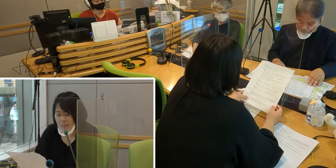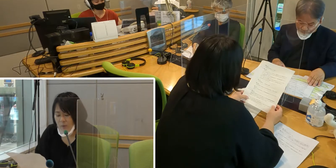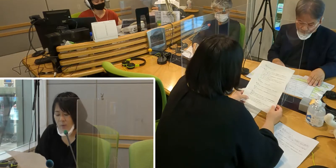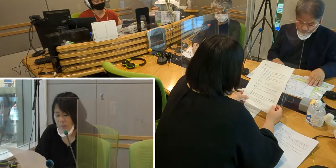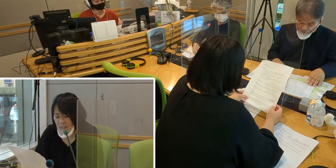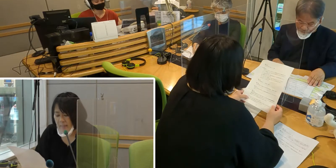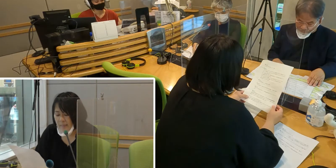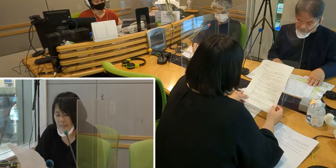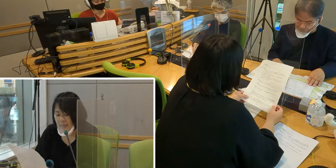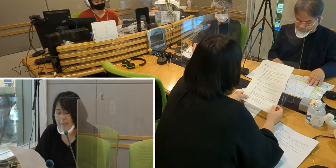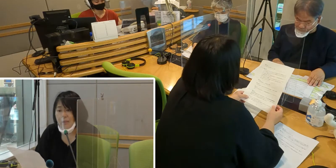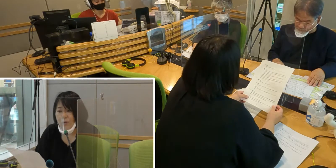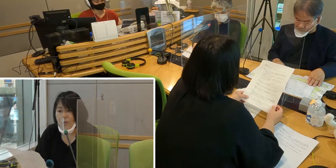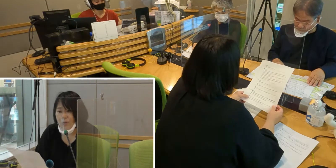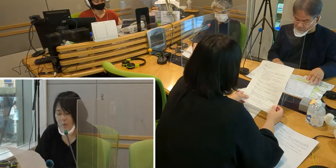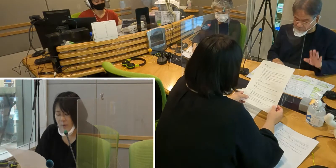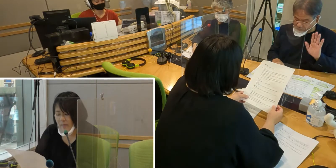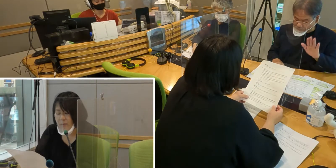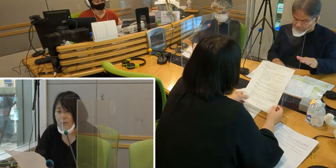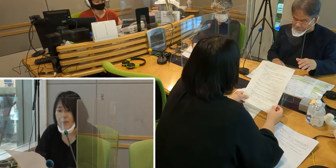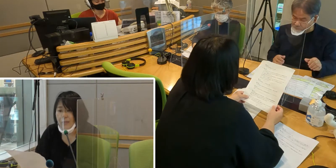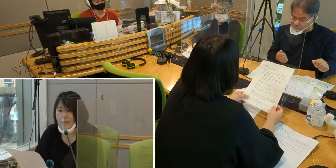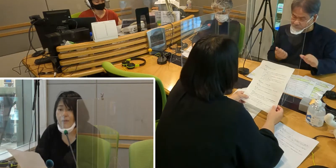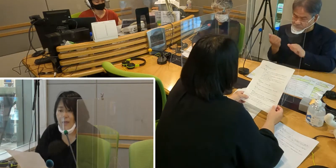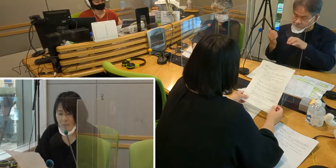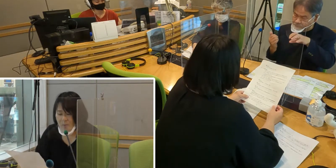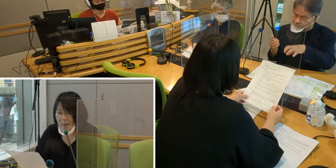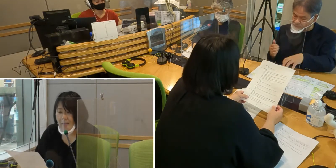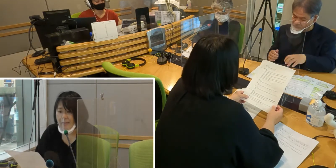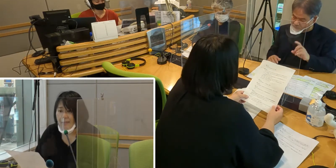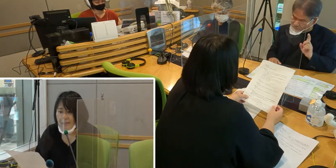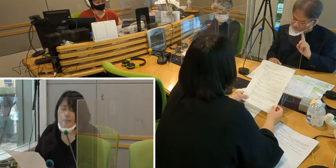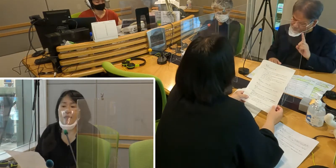そのとききちんと情報を得ることができるだろうか